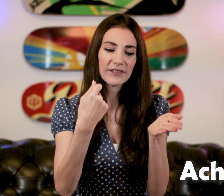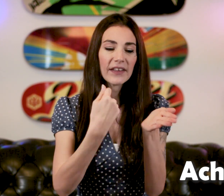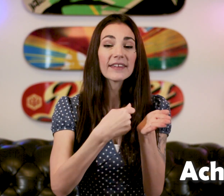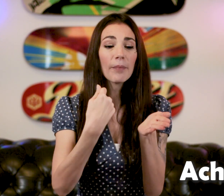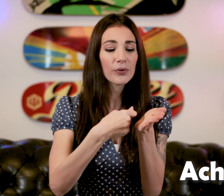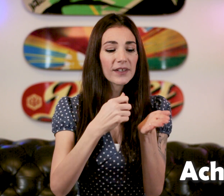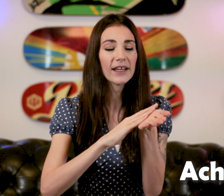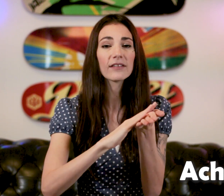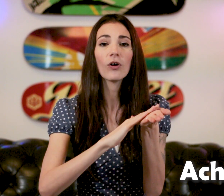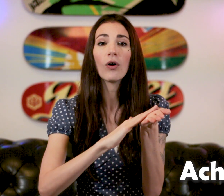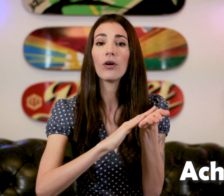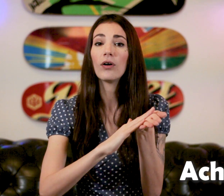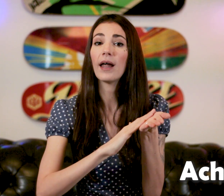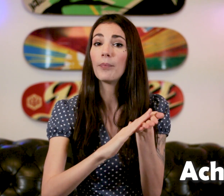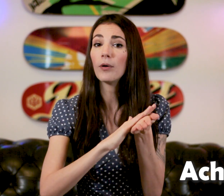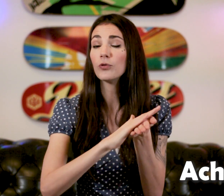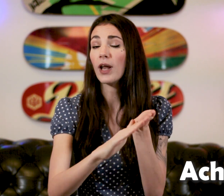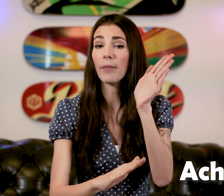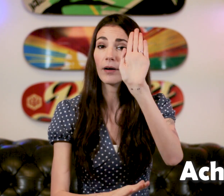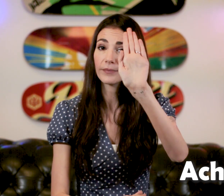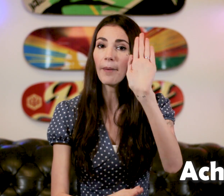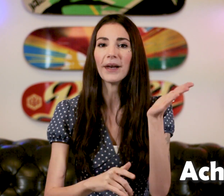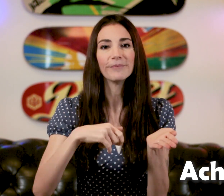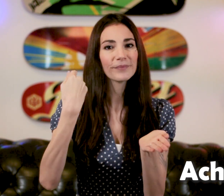qui vient tapoter dans la paume de la main, à plat